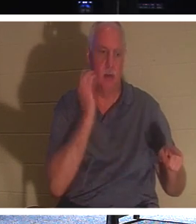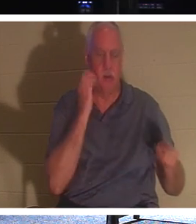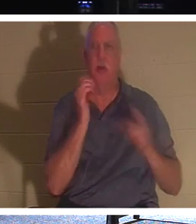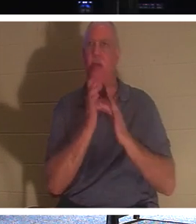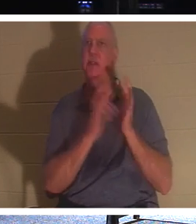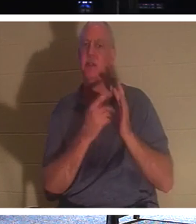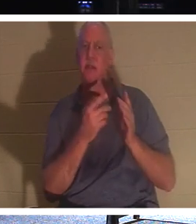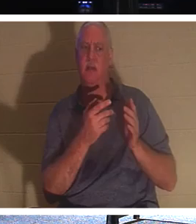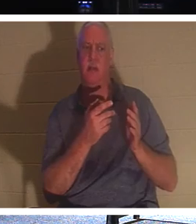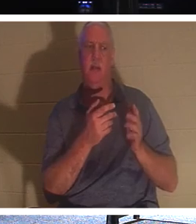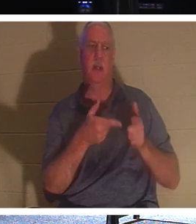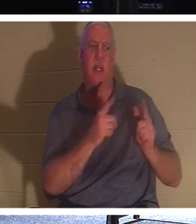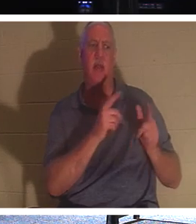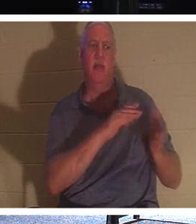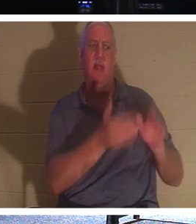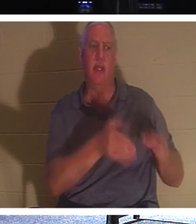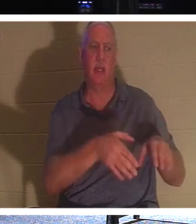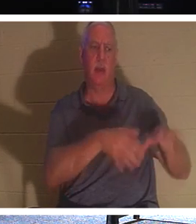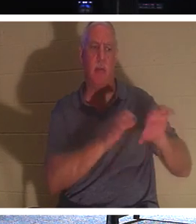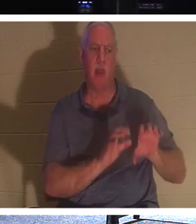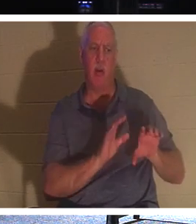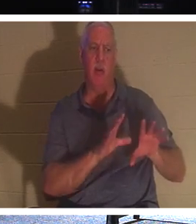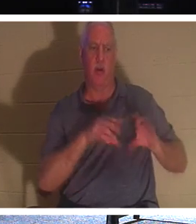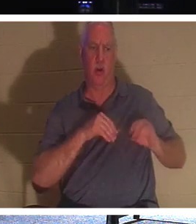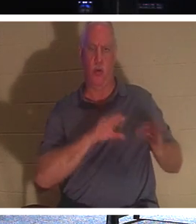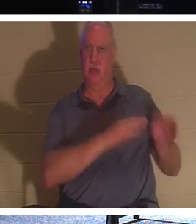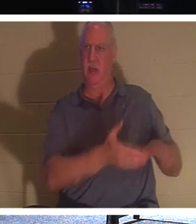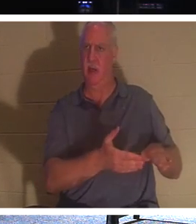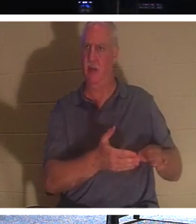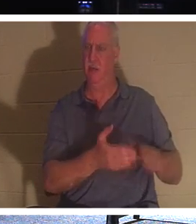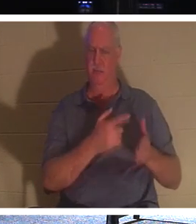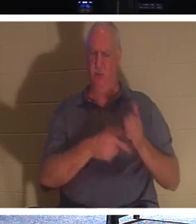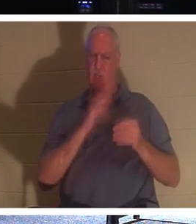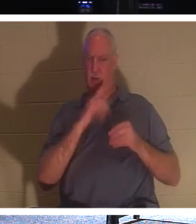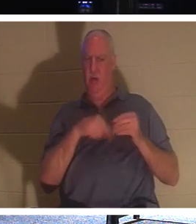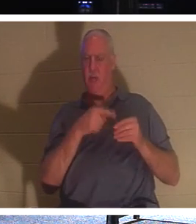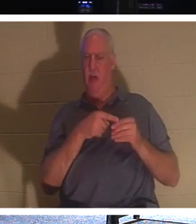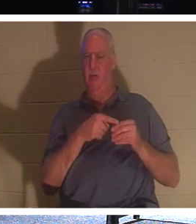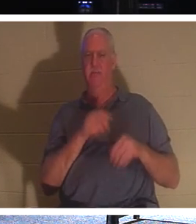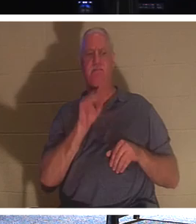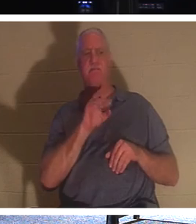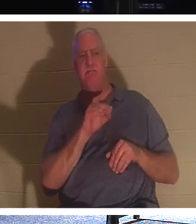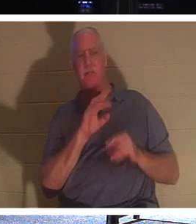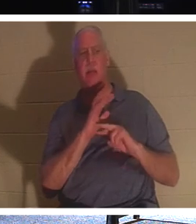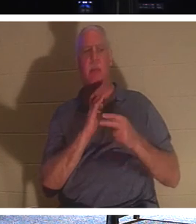죽은 사람을 매장할 수 있습니까? 그는 무엇에 대해 이야기하고 있습니까? 그 모습을 말하는데, 정말 필요한 것은